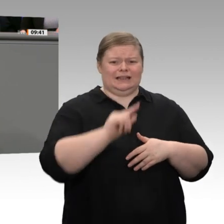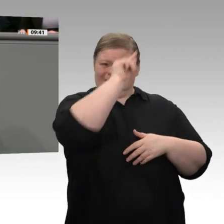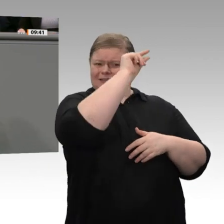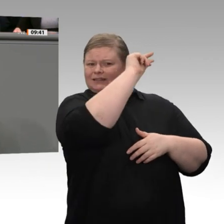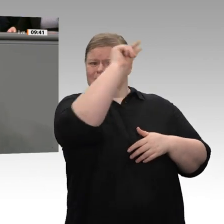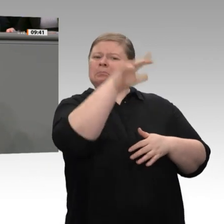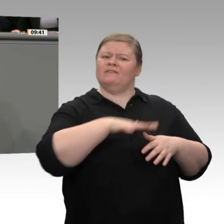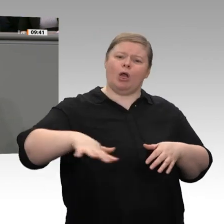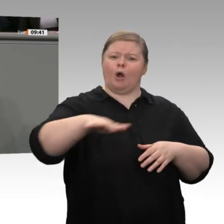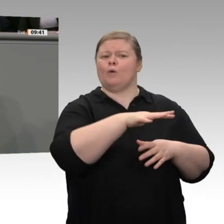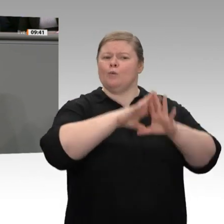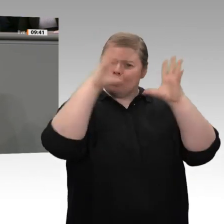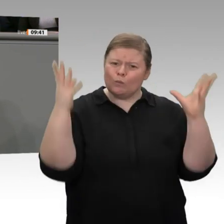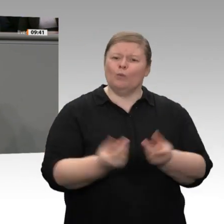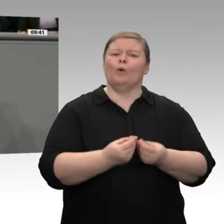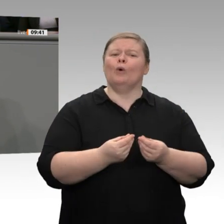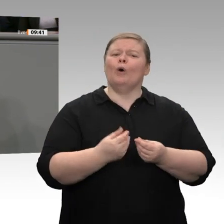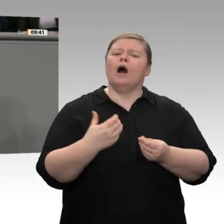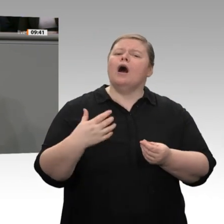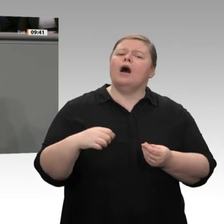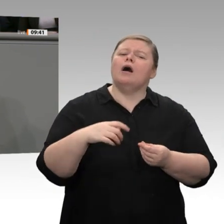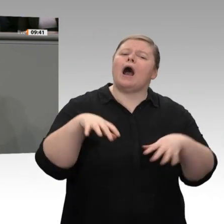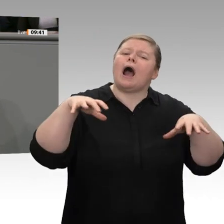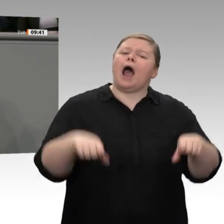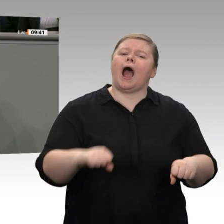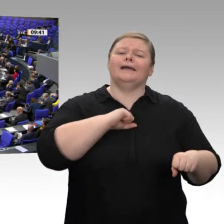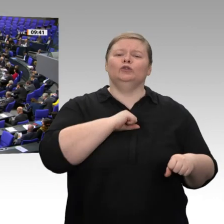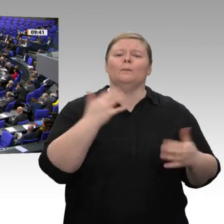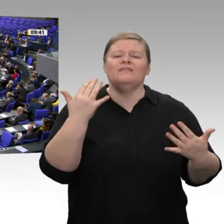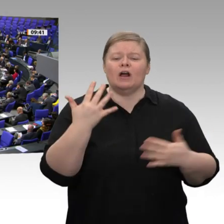tatsächlich eine Entschuldung der Kommunen. Warum?